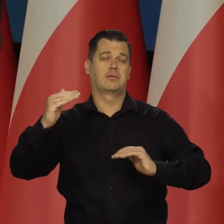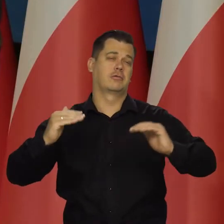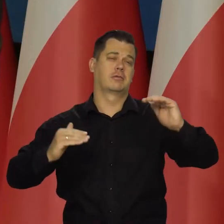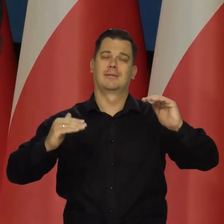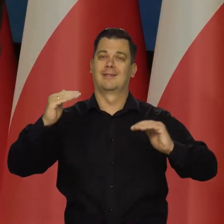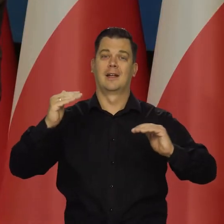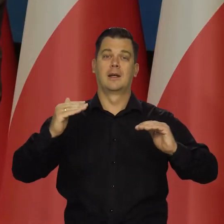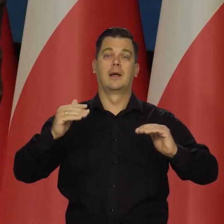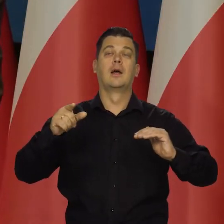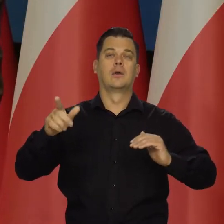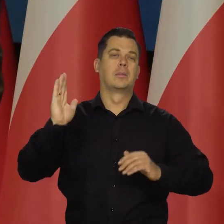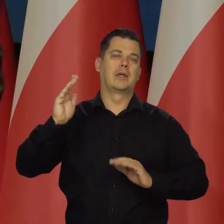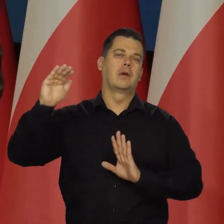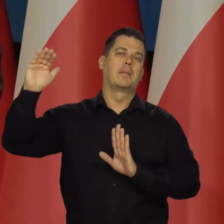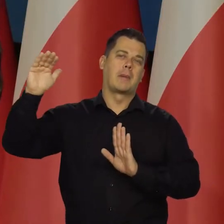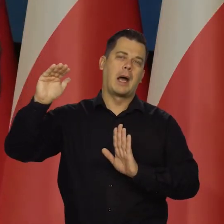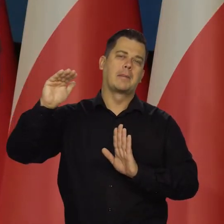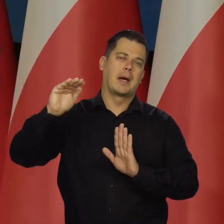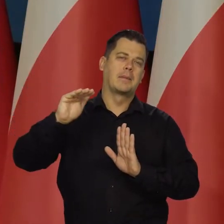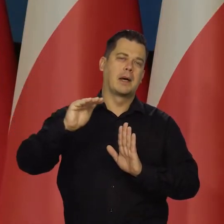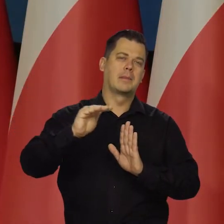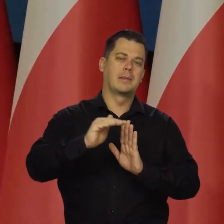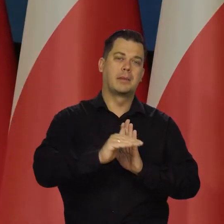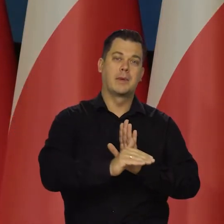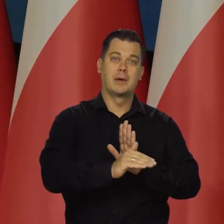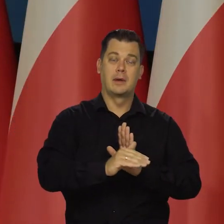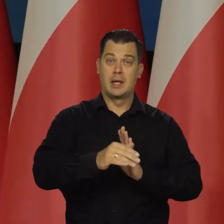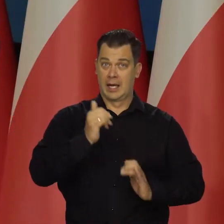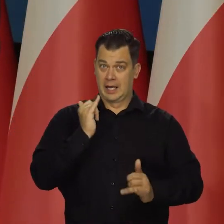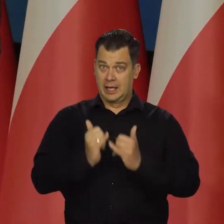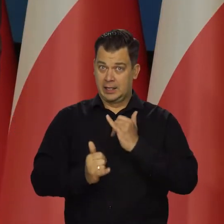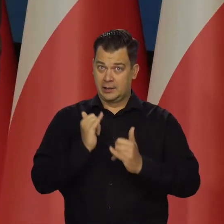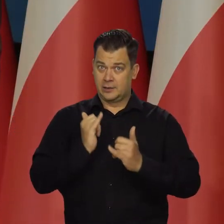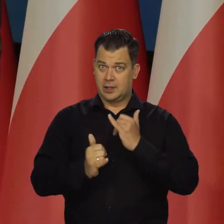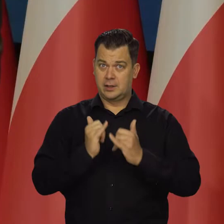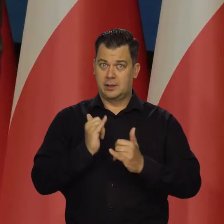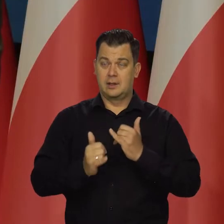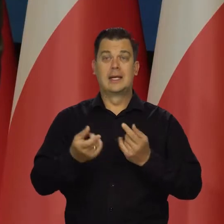ale to będzie cały ten proces chłodzący. Natomiast jeśli te ceny regulowane